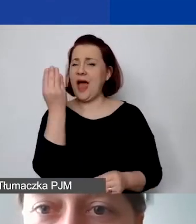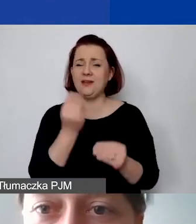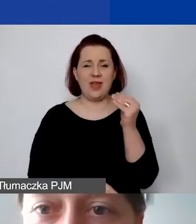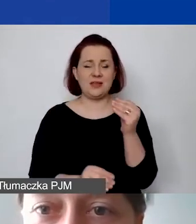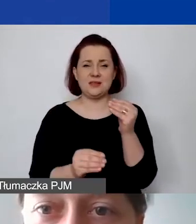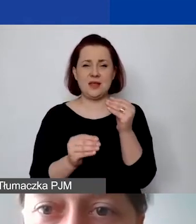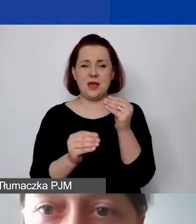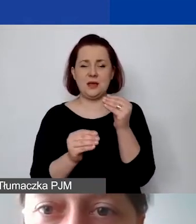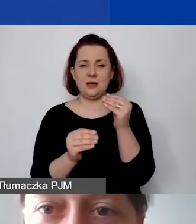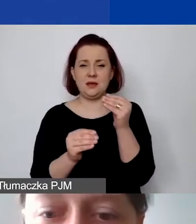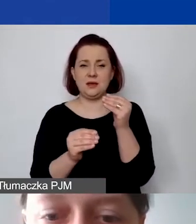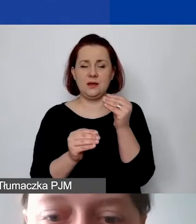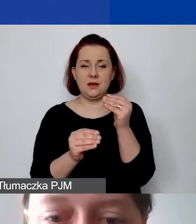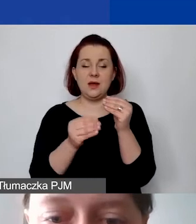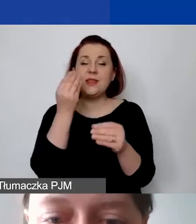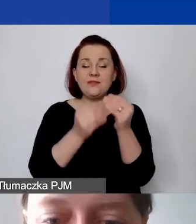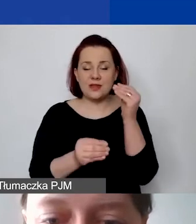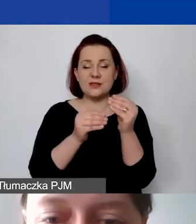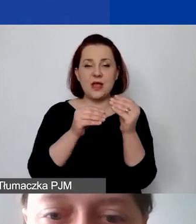Zatrzymam na chwileczkę udostępnianie prezentacji.